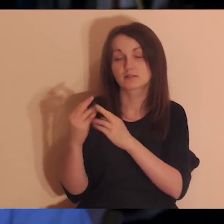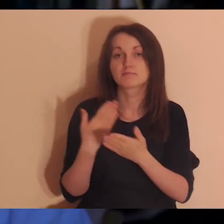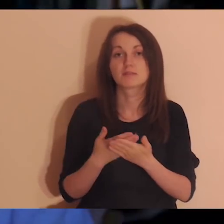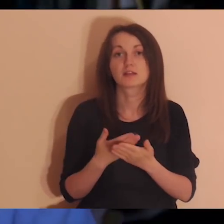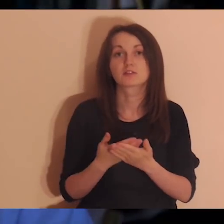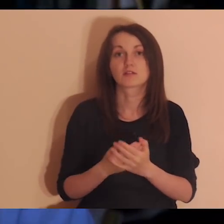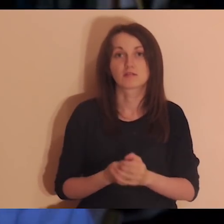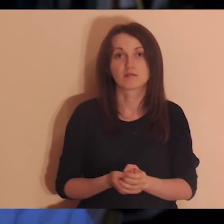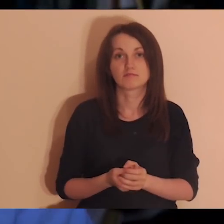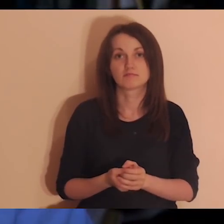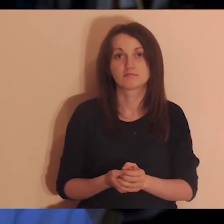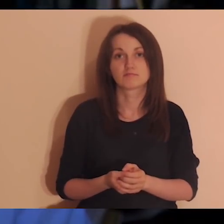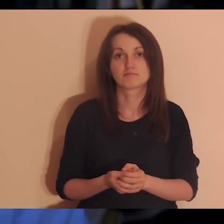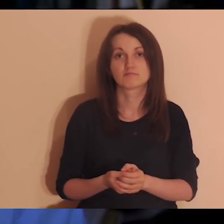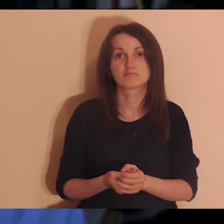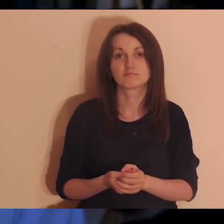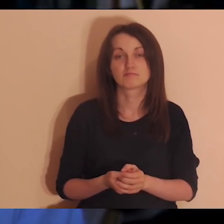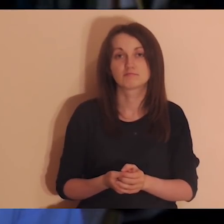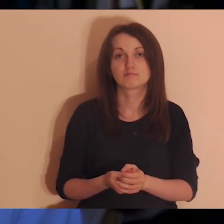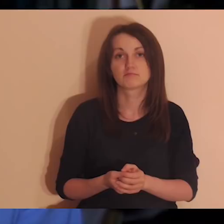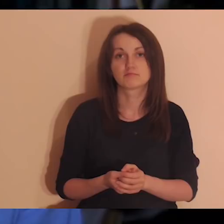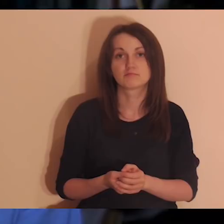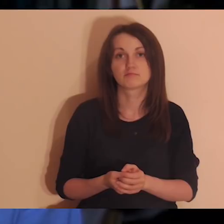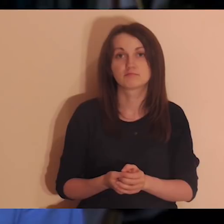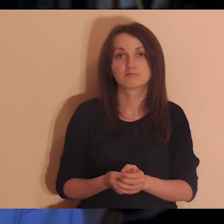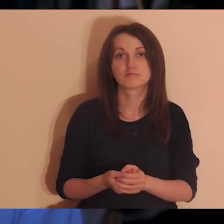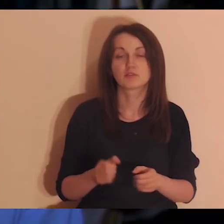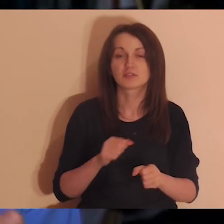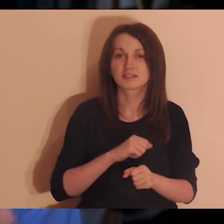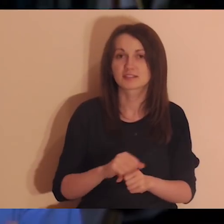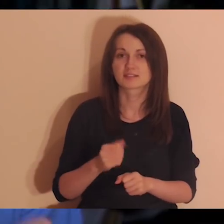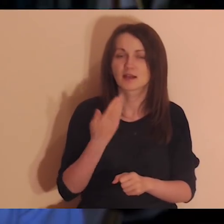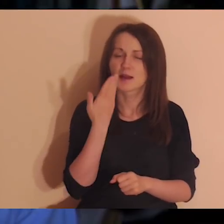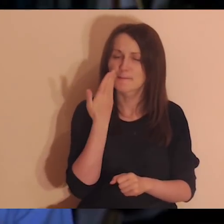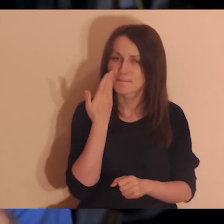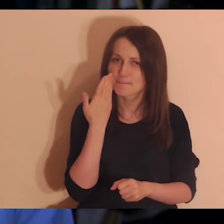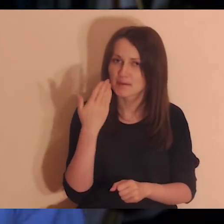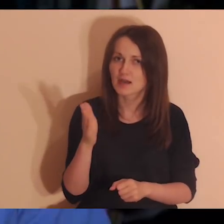bo relacje są nam potrzebne bardziej niż powietrze,